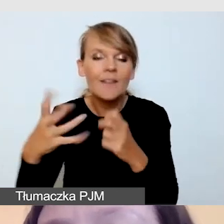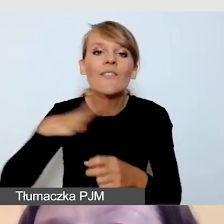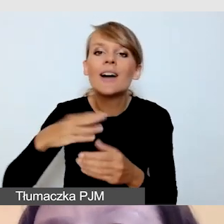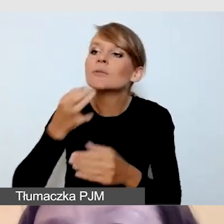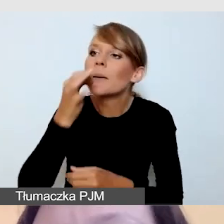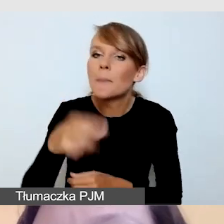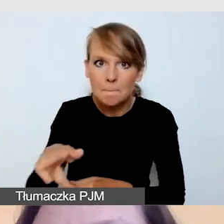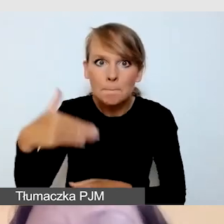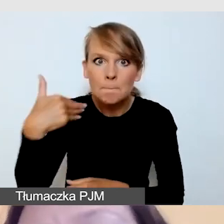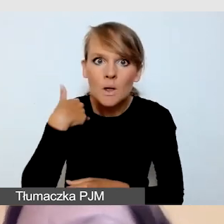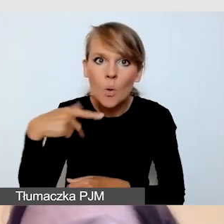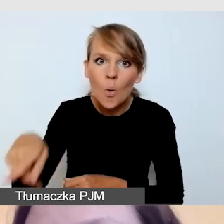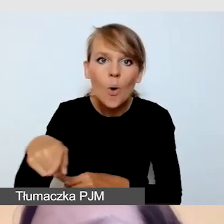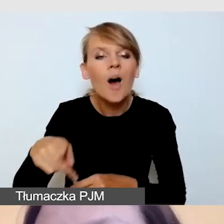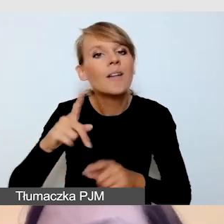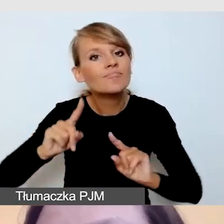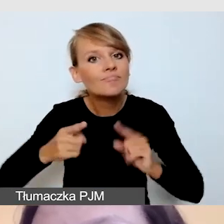Czy realizował wydarzenie z napisami na żywo,